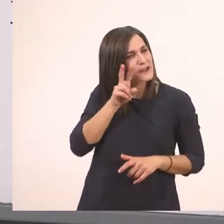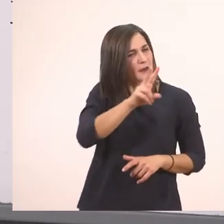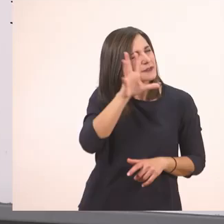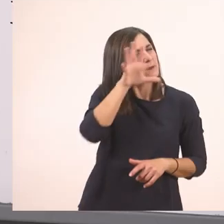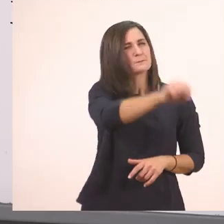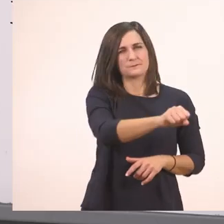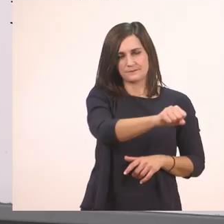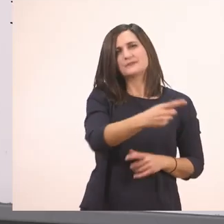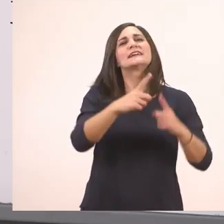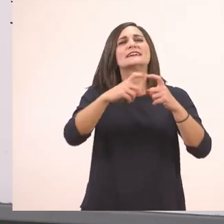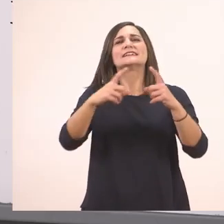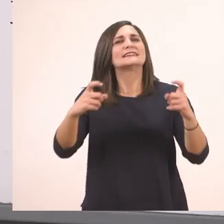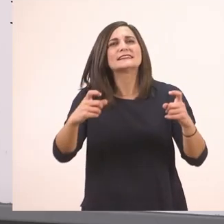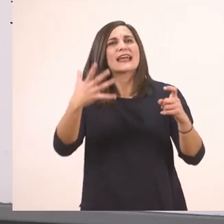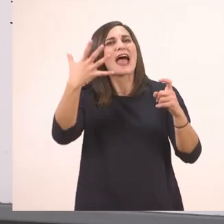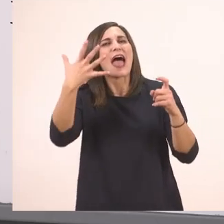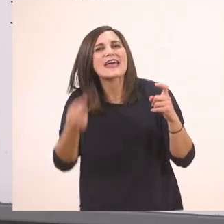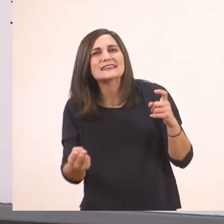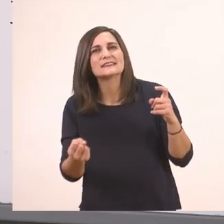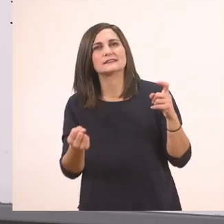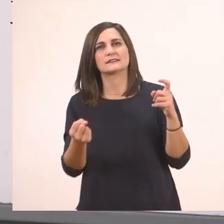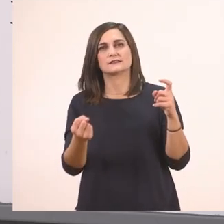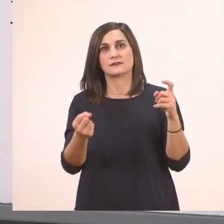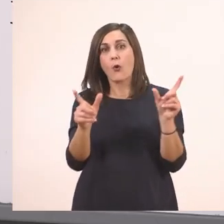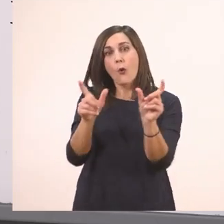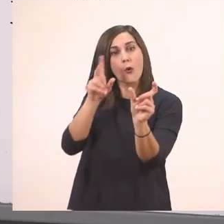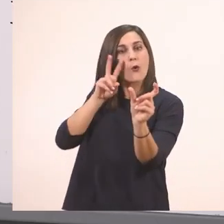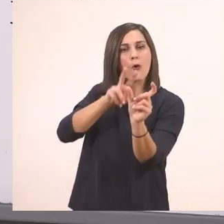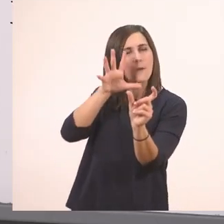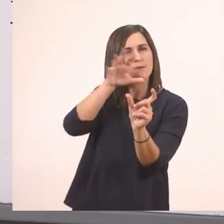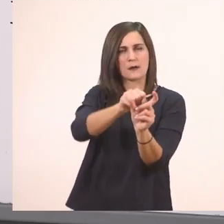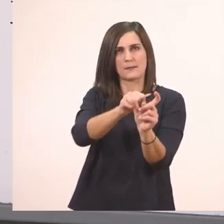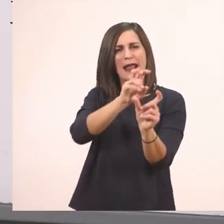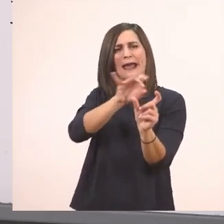τι έχεις - όλο μαζί, δεν το ΄χουμε μάθει όλα από δω -